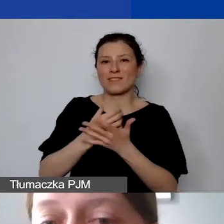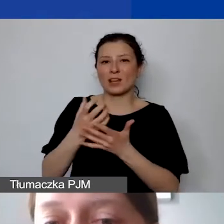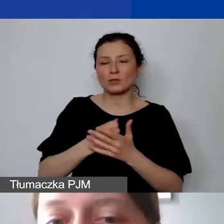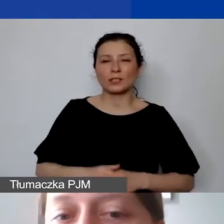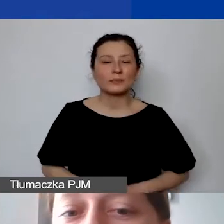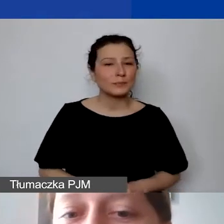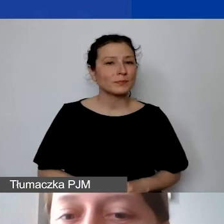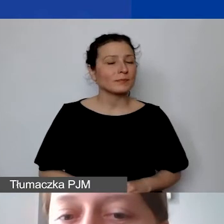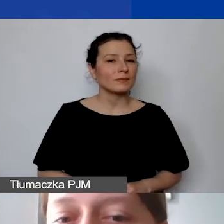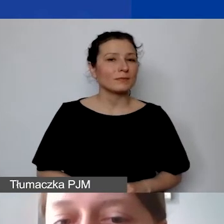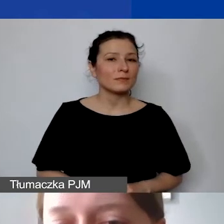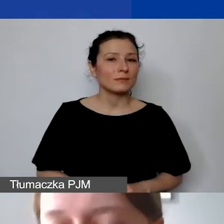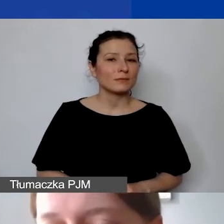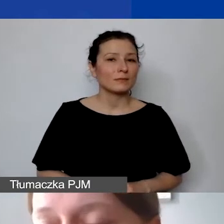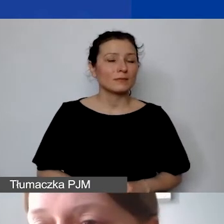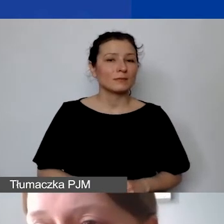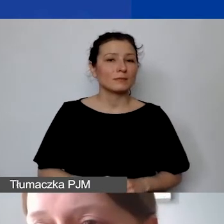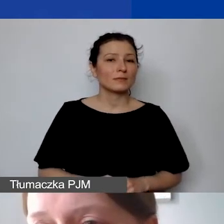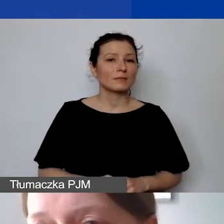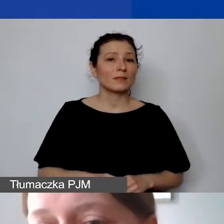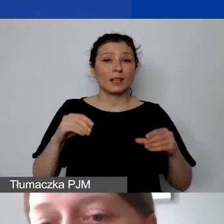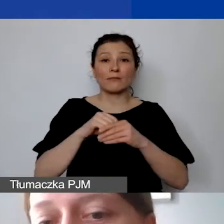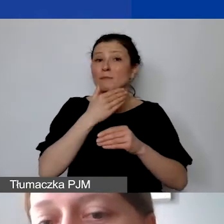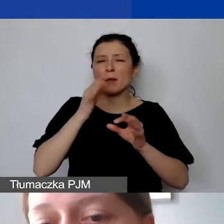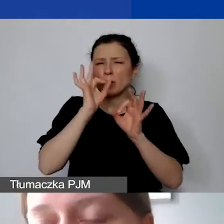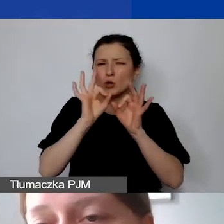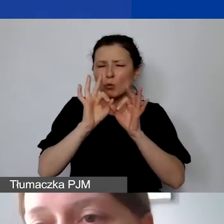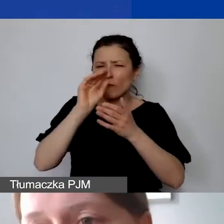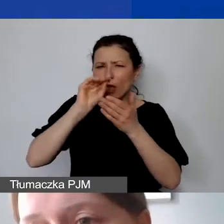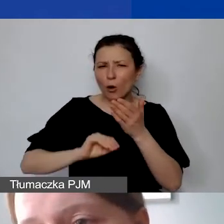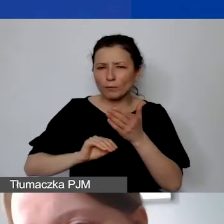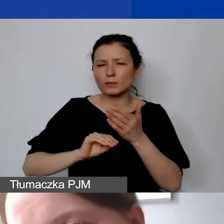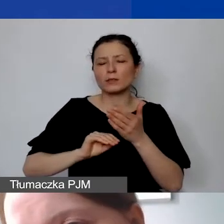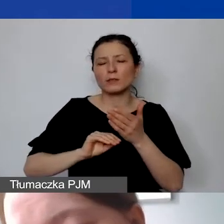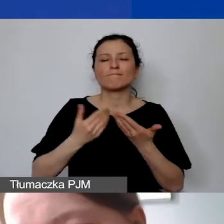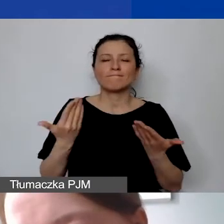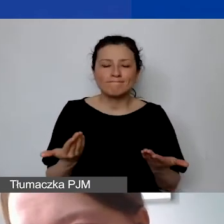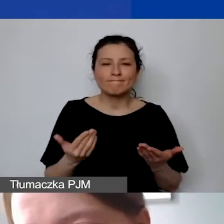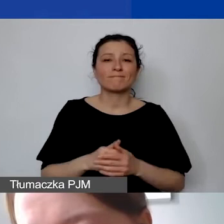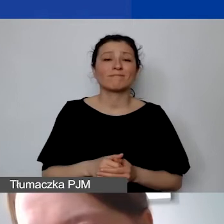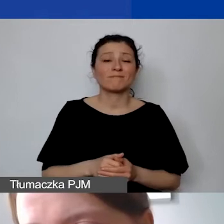Jeżeli nie znajdują się tam te szczegółowe opisy, powoduje to, że nie wiemy tak naprawdę,